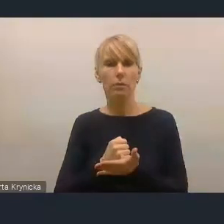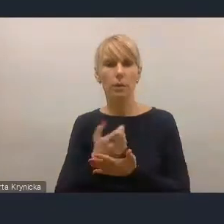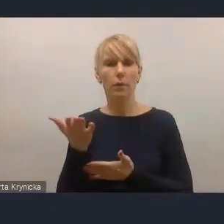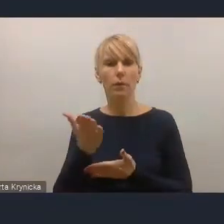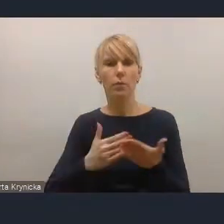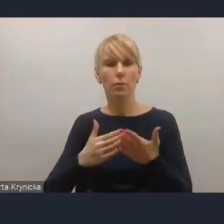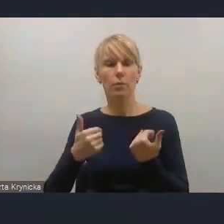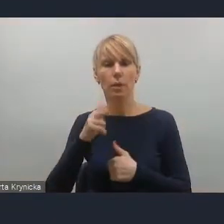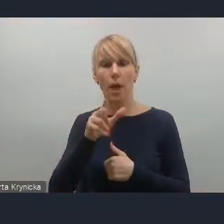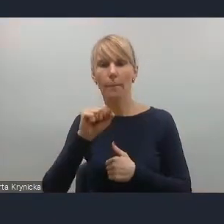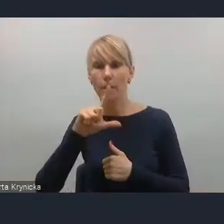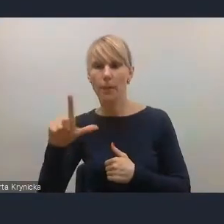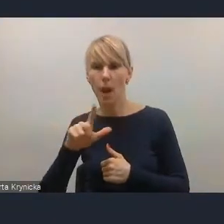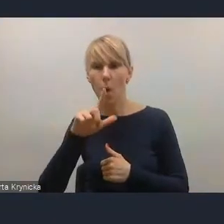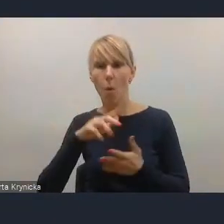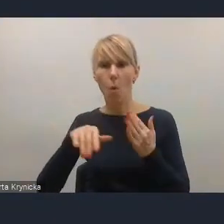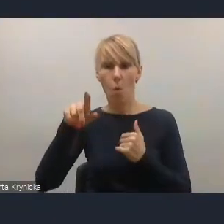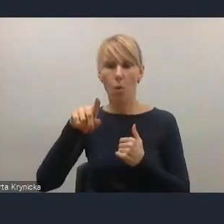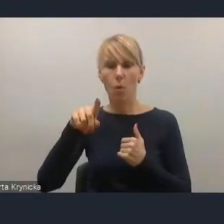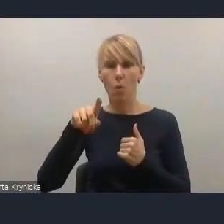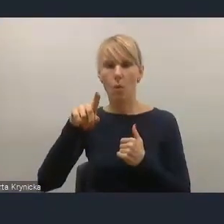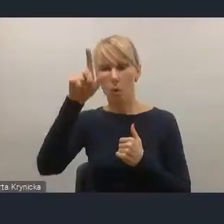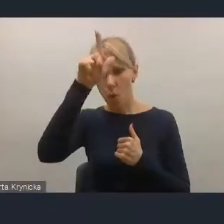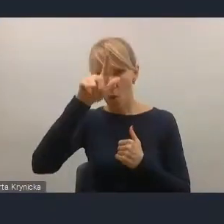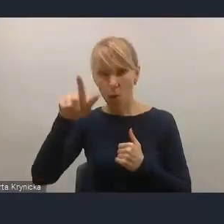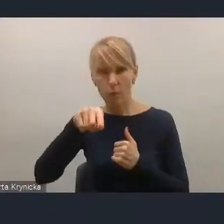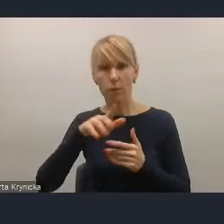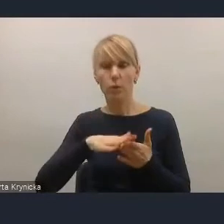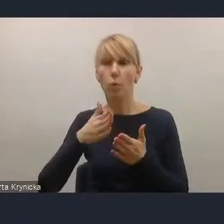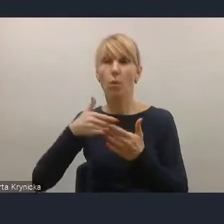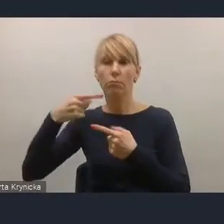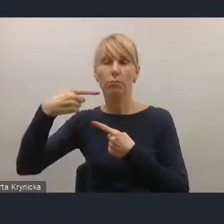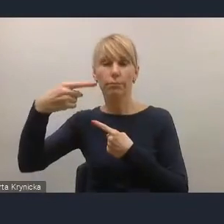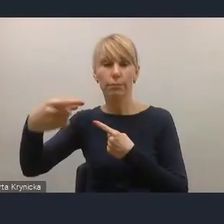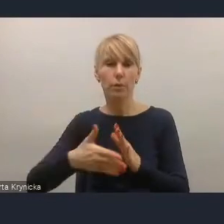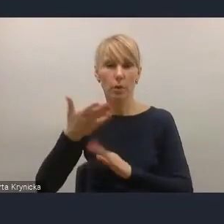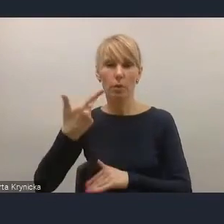czy z edukacją przez całe życie też w kontekście coraz szybciej zmieniającej się rzeczywistości